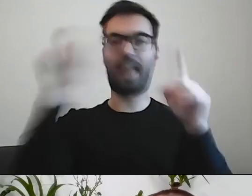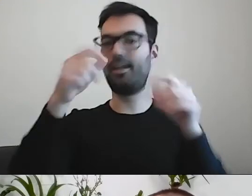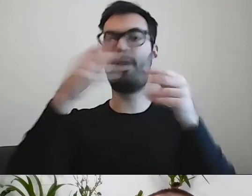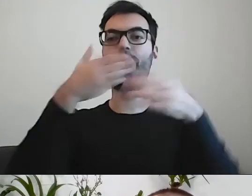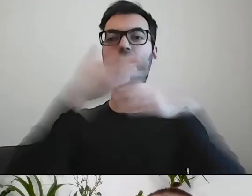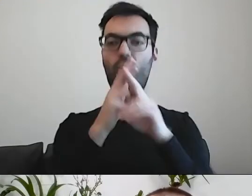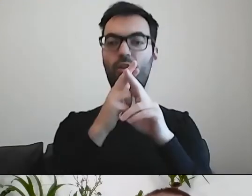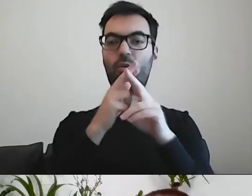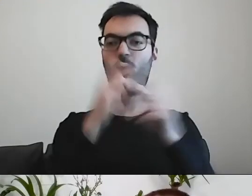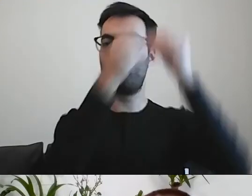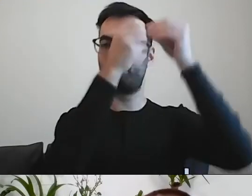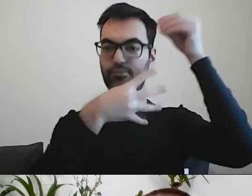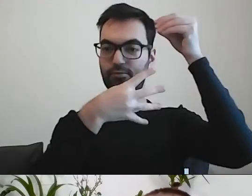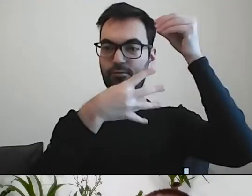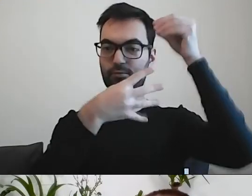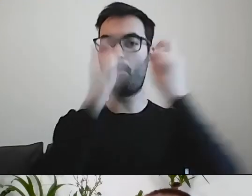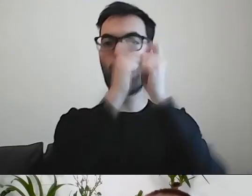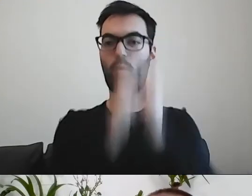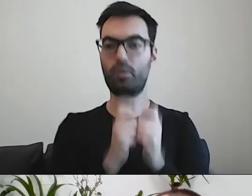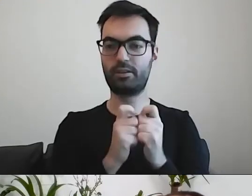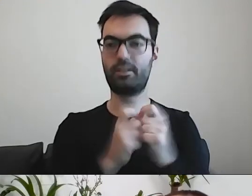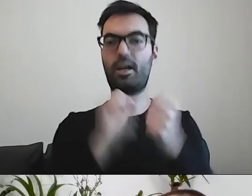Albo dodaliśmy odstępy między akapitami.